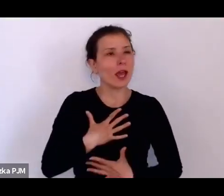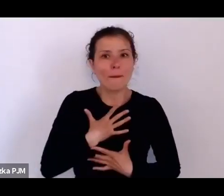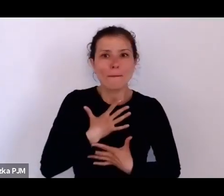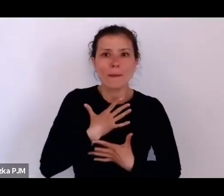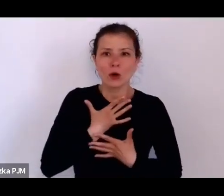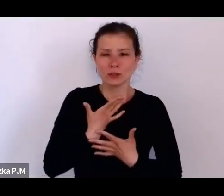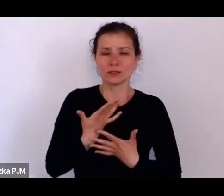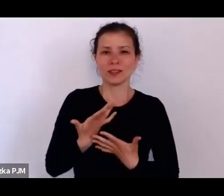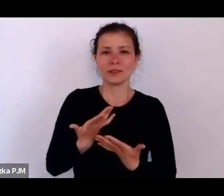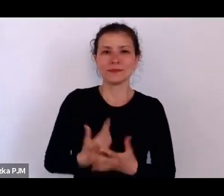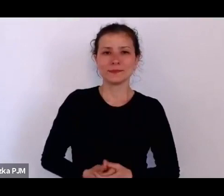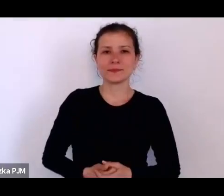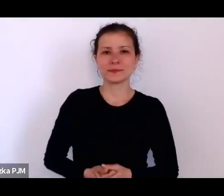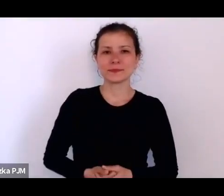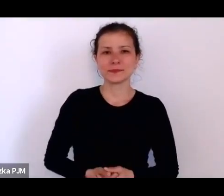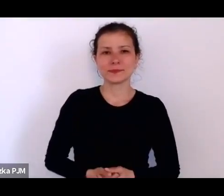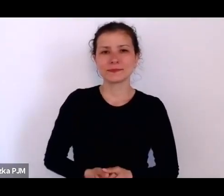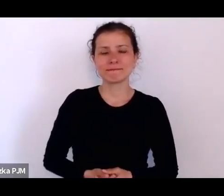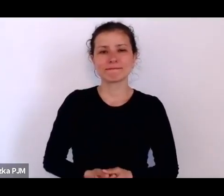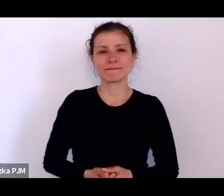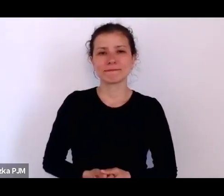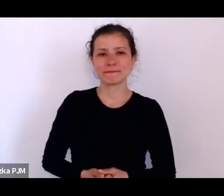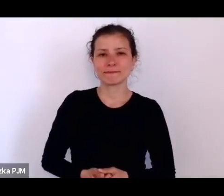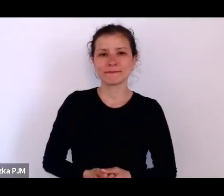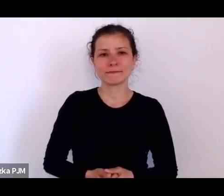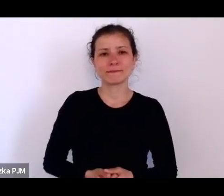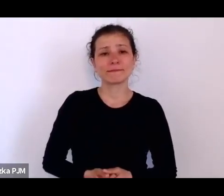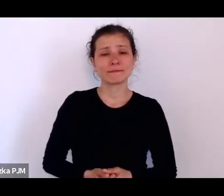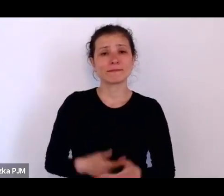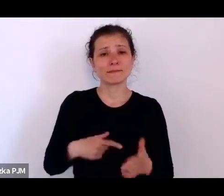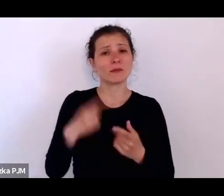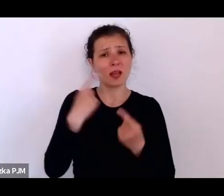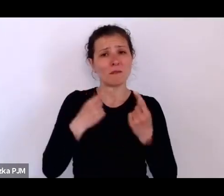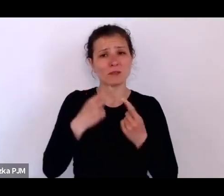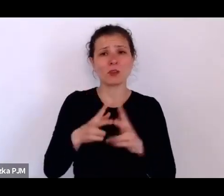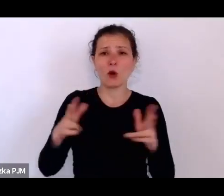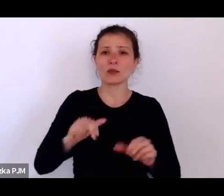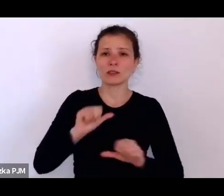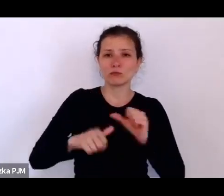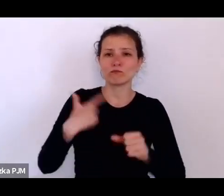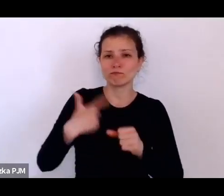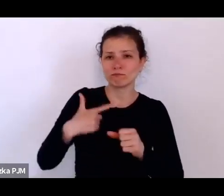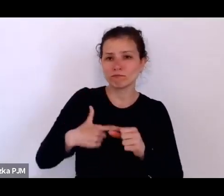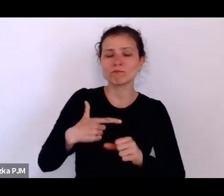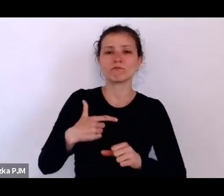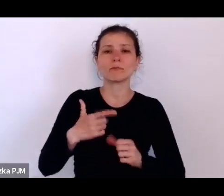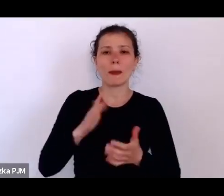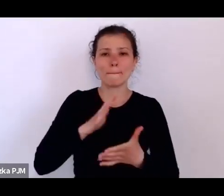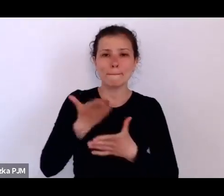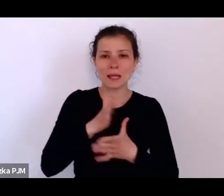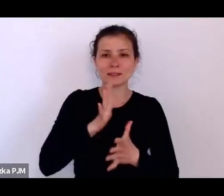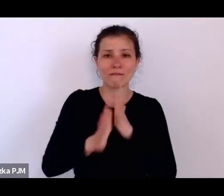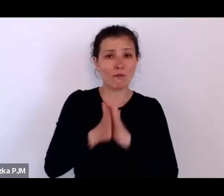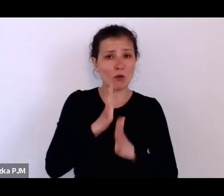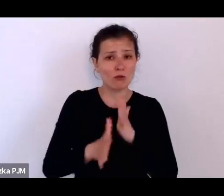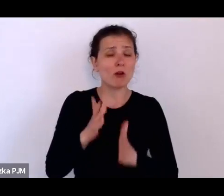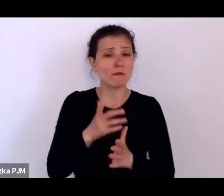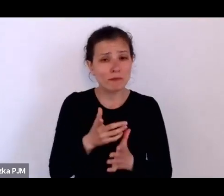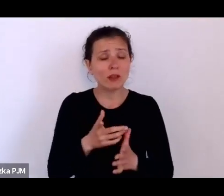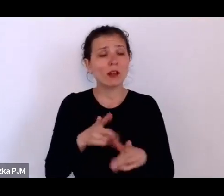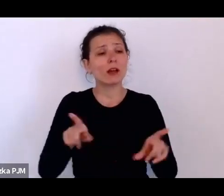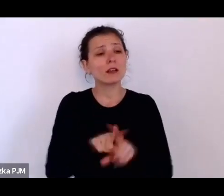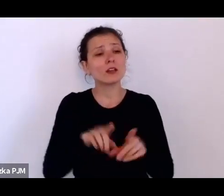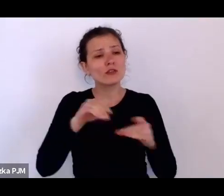Jeżeli tak myślę o dwudziestoleciu międzywojennym, to bardzo często analizuję je pod kątem tego co